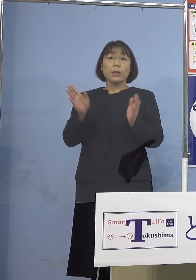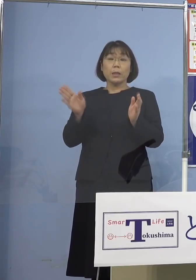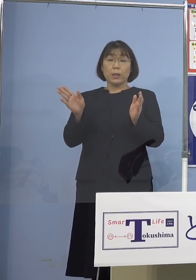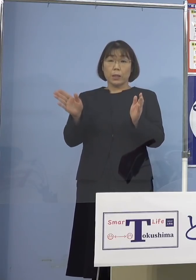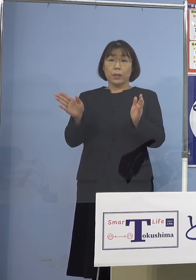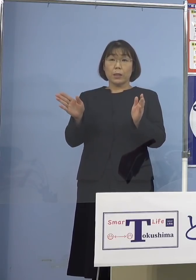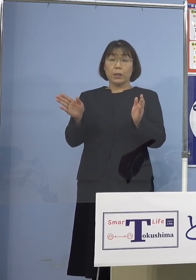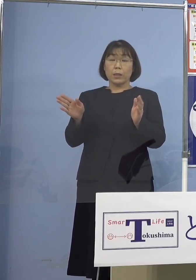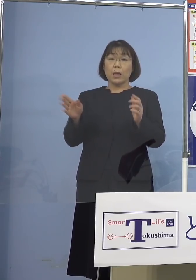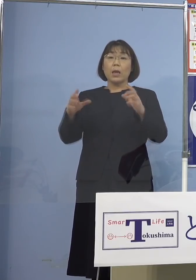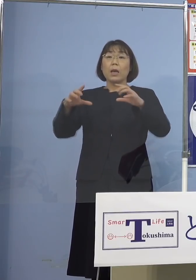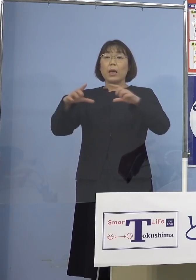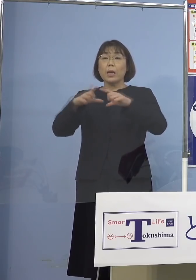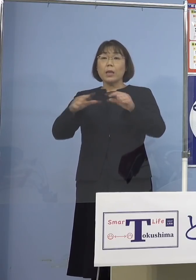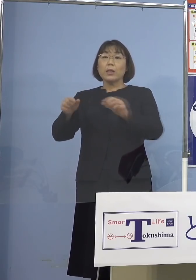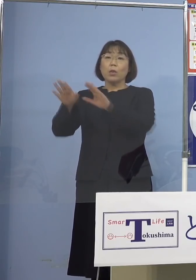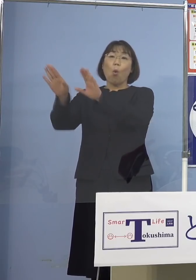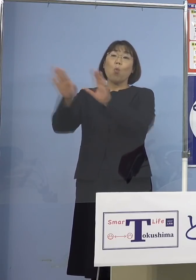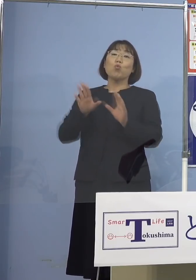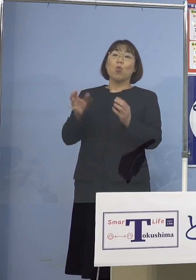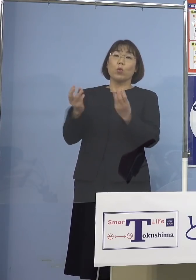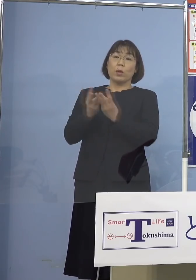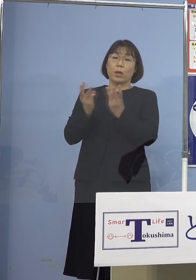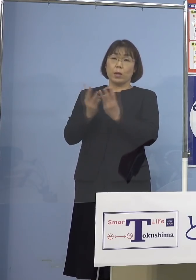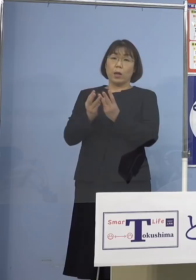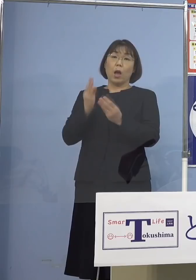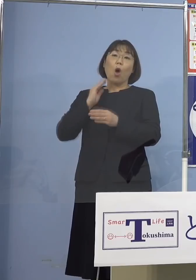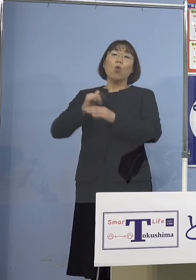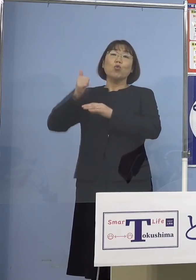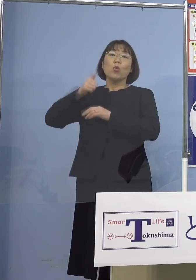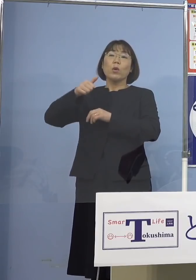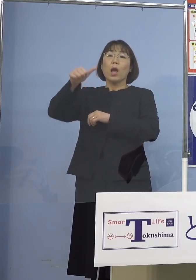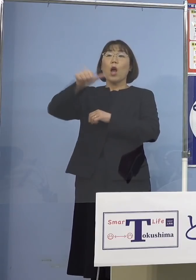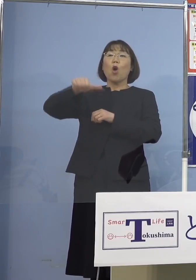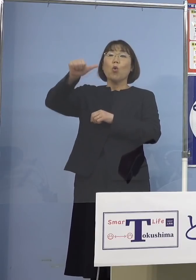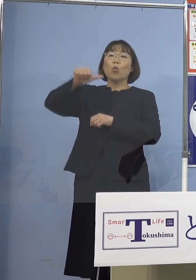いわゆる水際対策 総理は5,000名というふうに言ったんですね